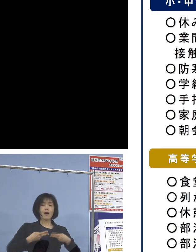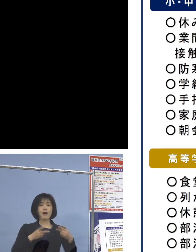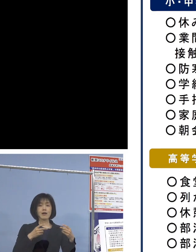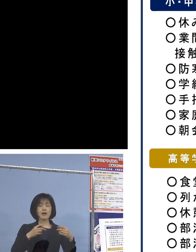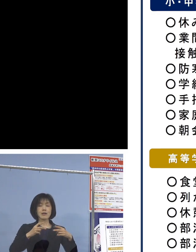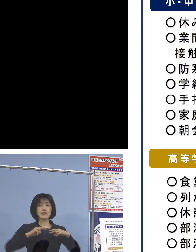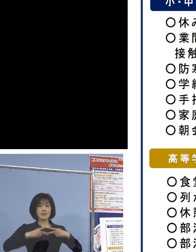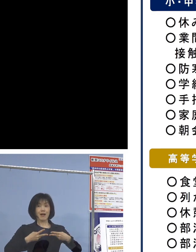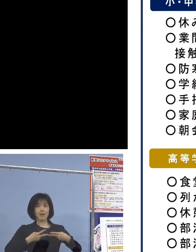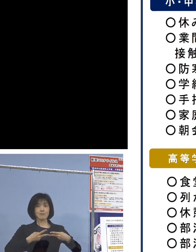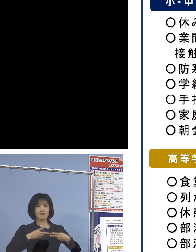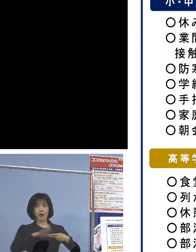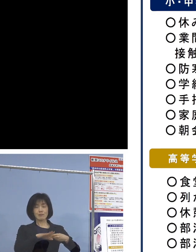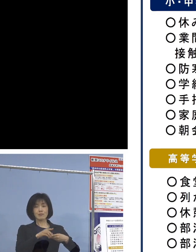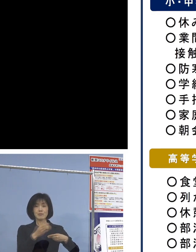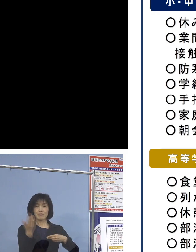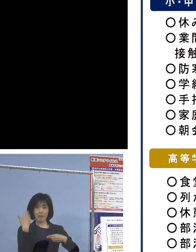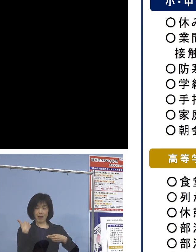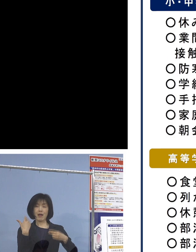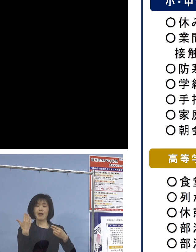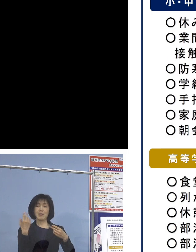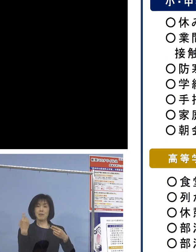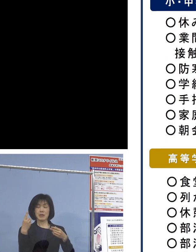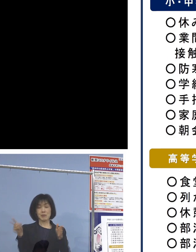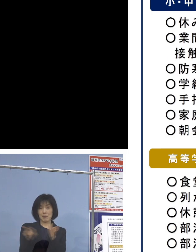というのが 従来のパターンであった訳でありますが